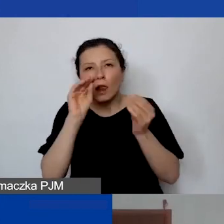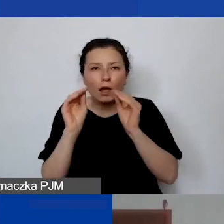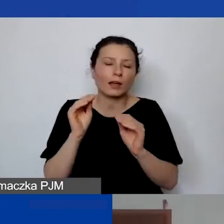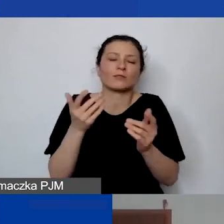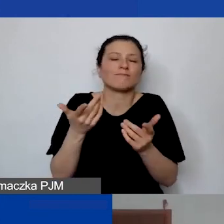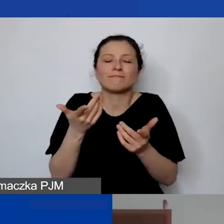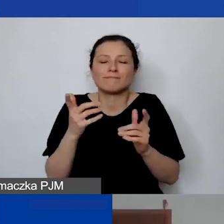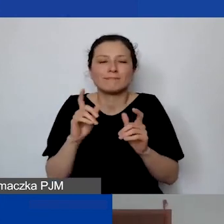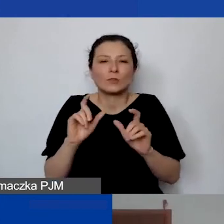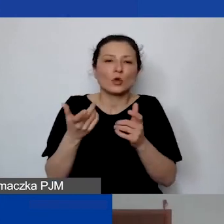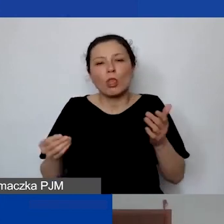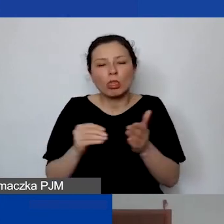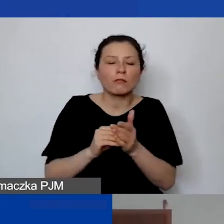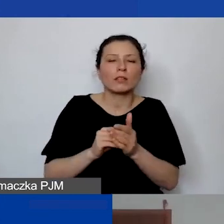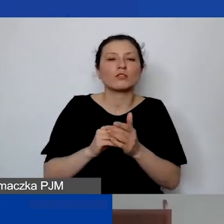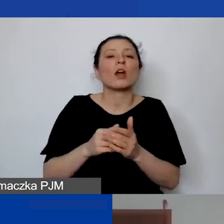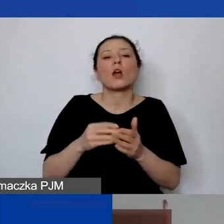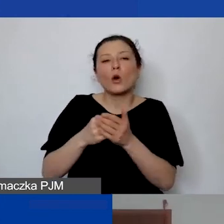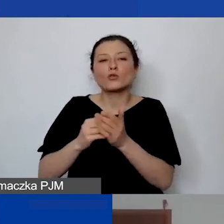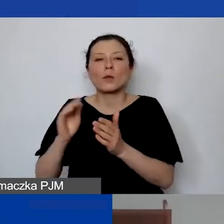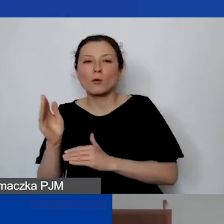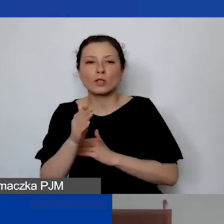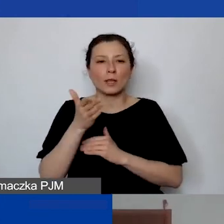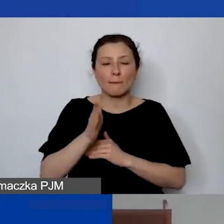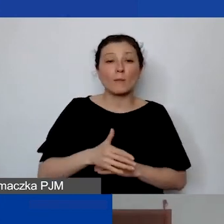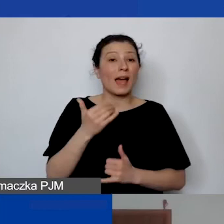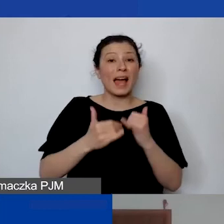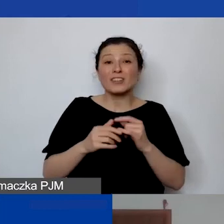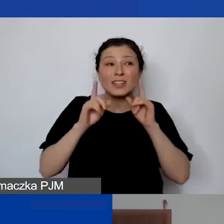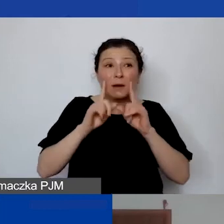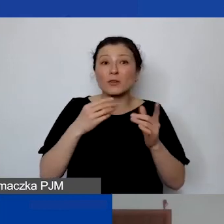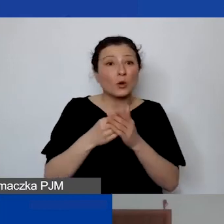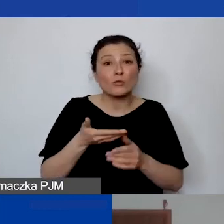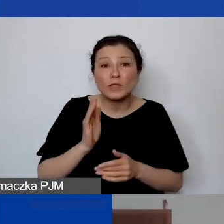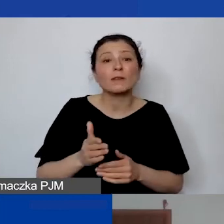ale jeżeli potem państwo nie będą mieli tych kosztów ponoszonych, to będzie problem z ich rozliczaniem.